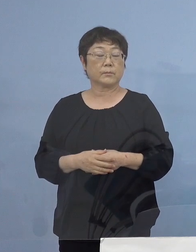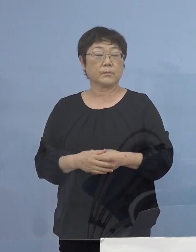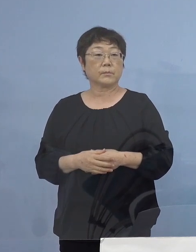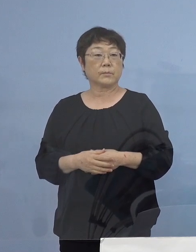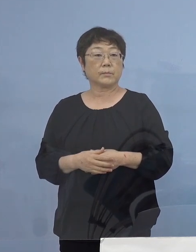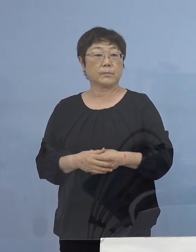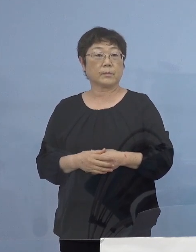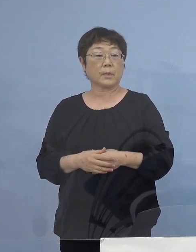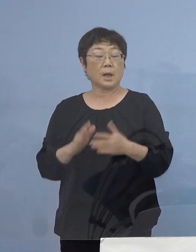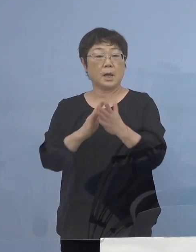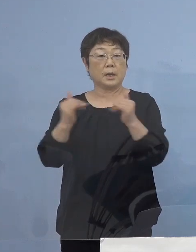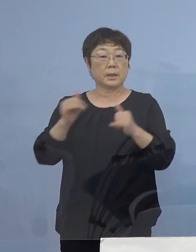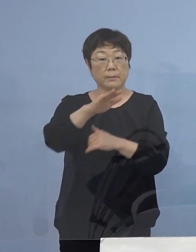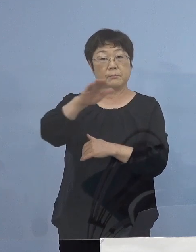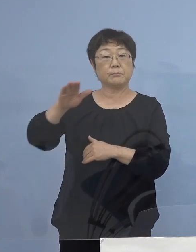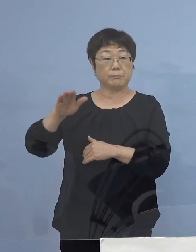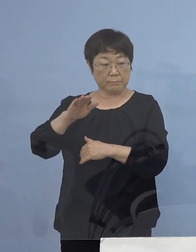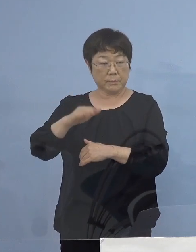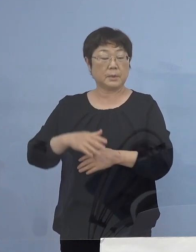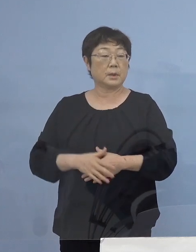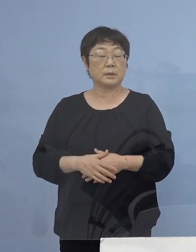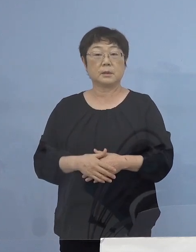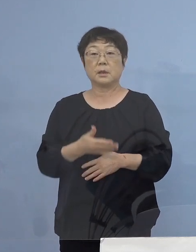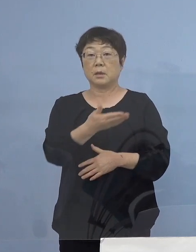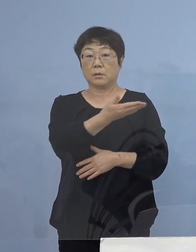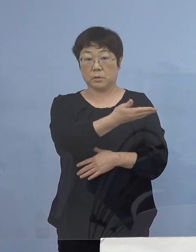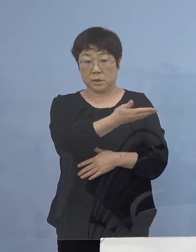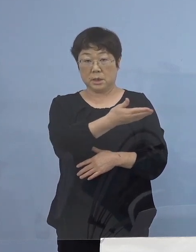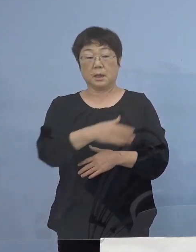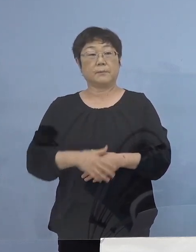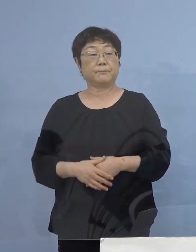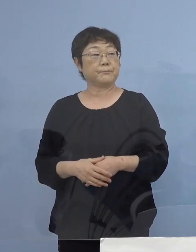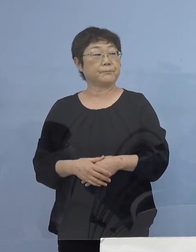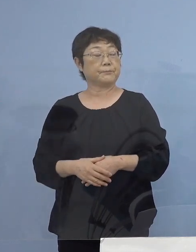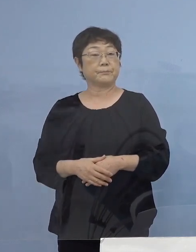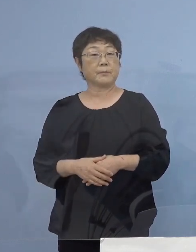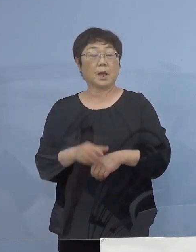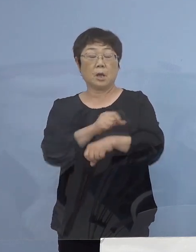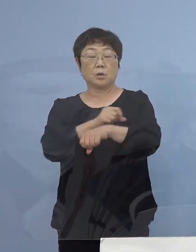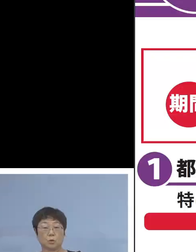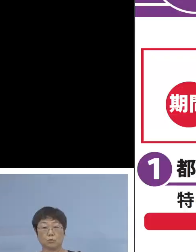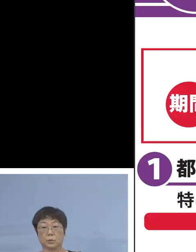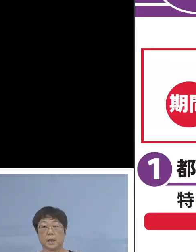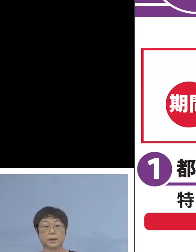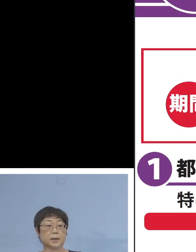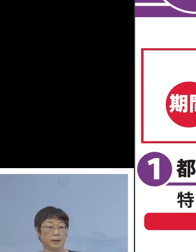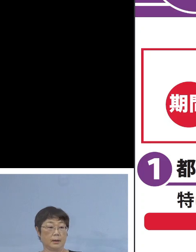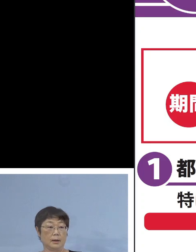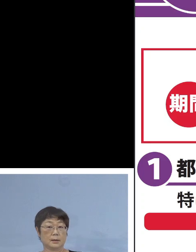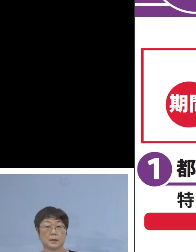県民の皆様方には こちら 紫色の「特定警戒」ということでね